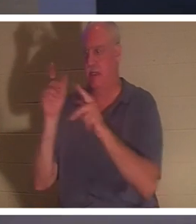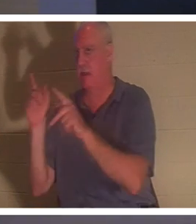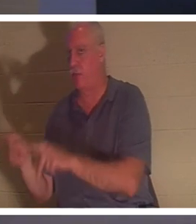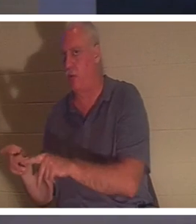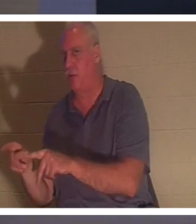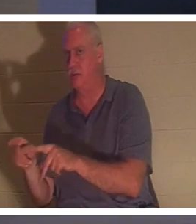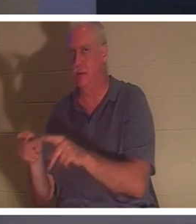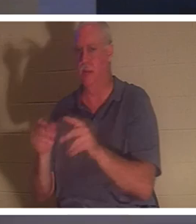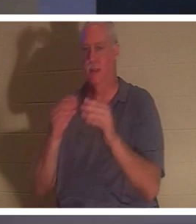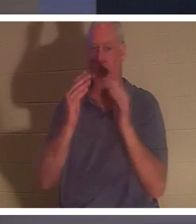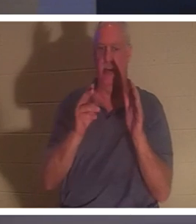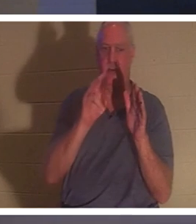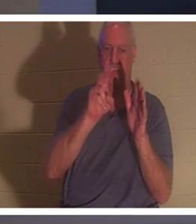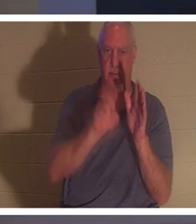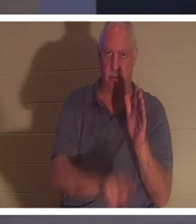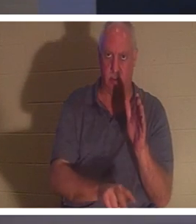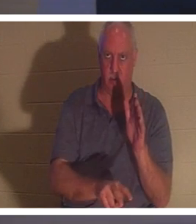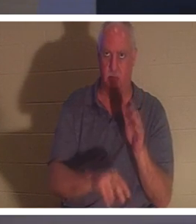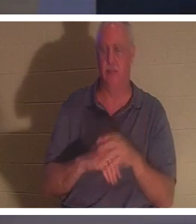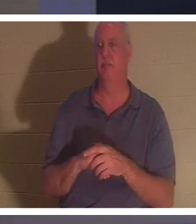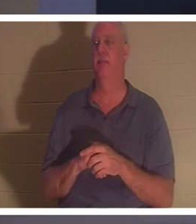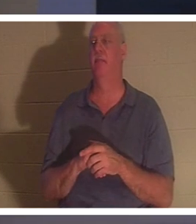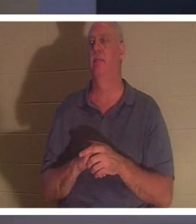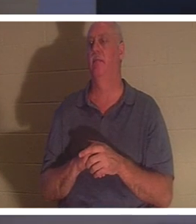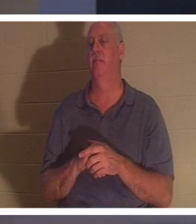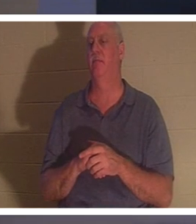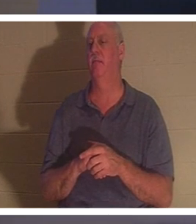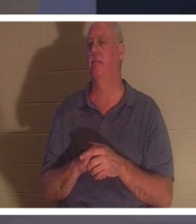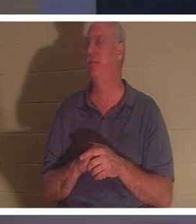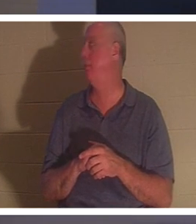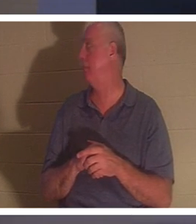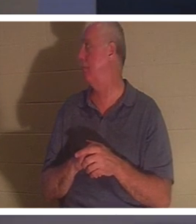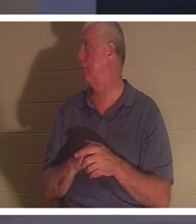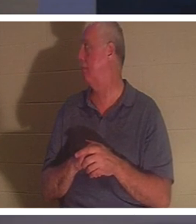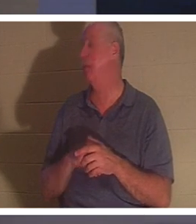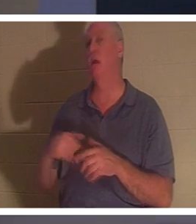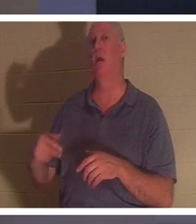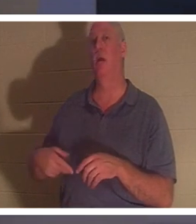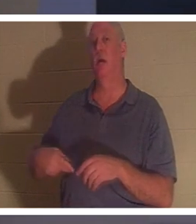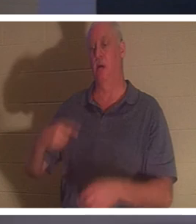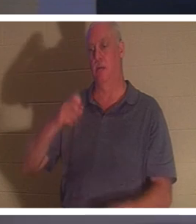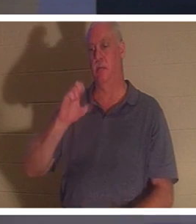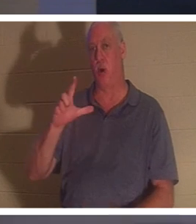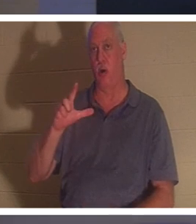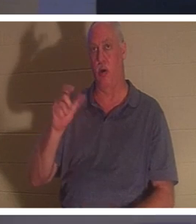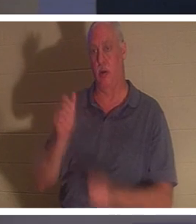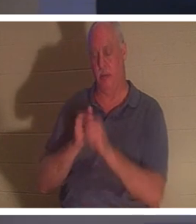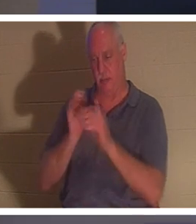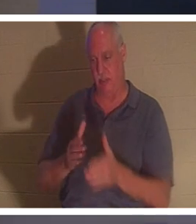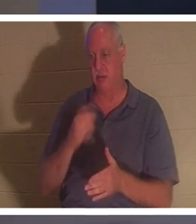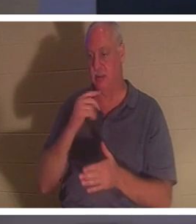Мне нравится, что! Как Павел выразился? Апостол Павел. Он говорит во 2 Коринфянам, и это